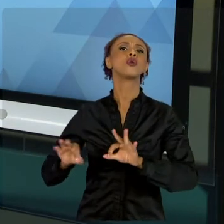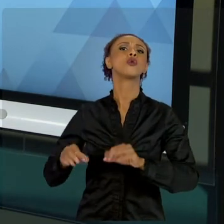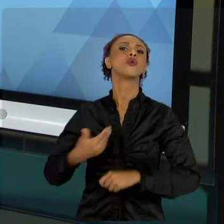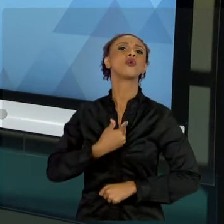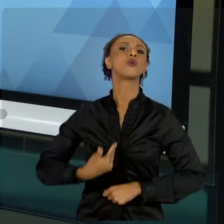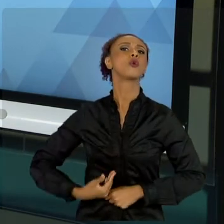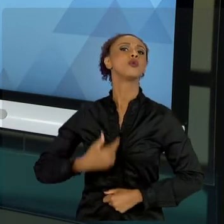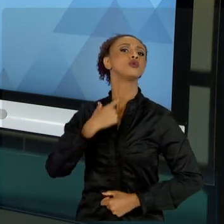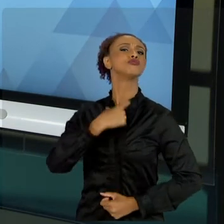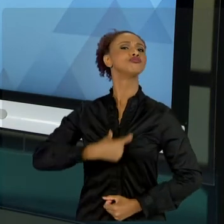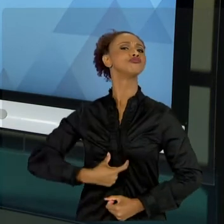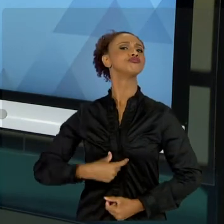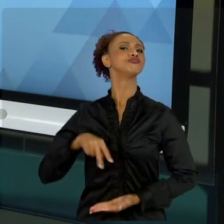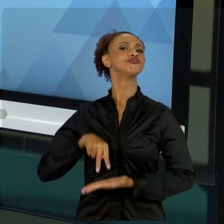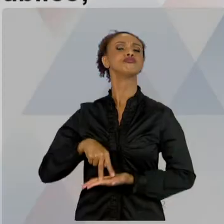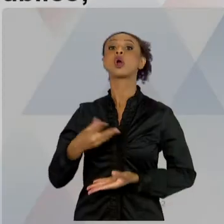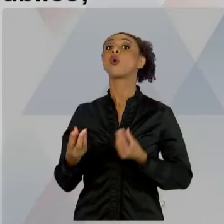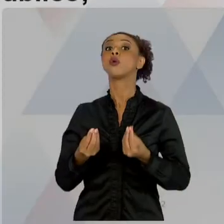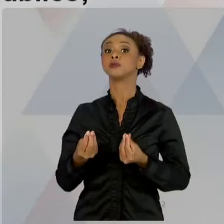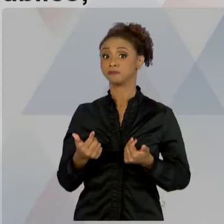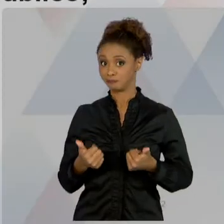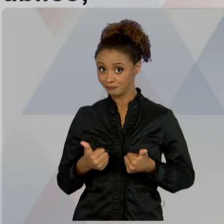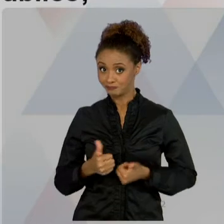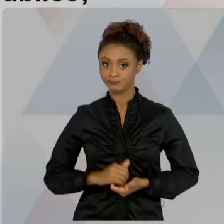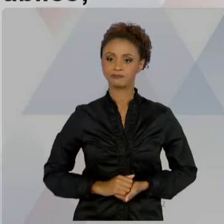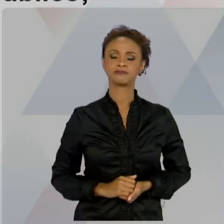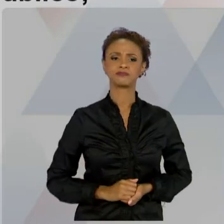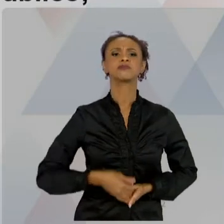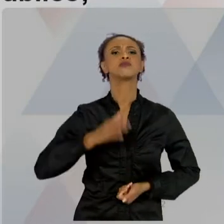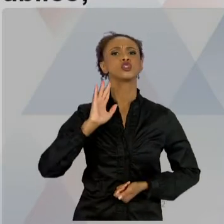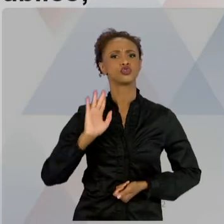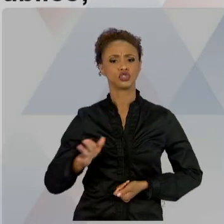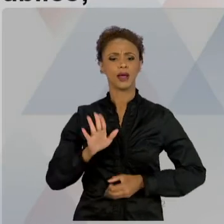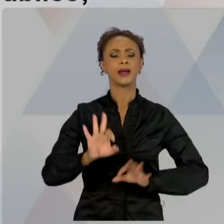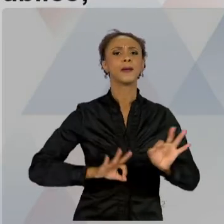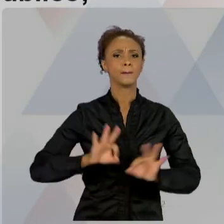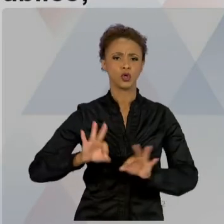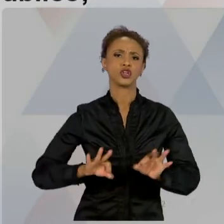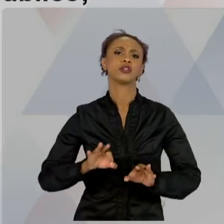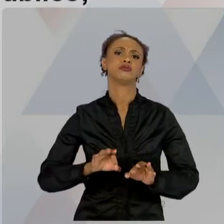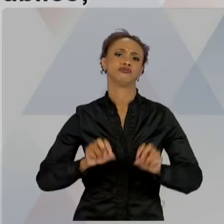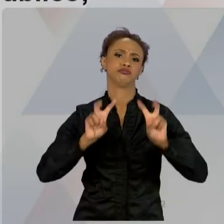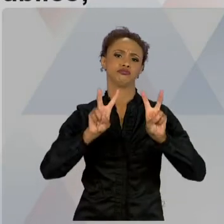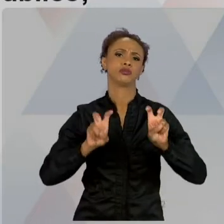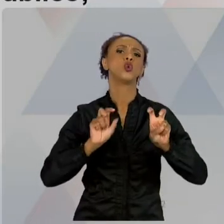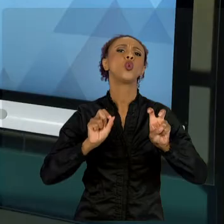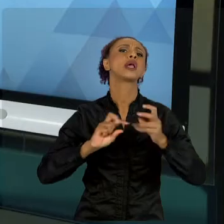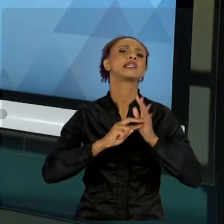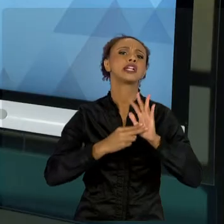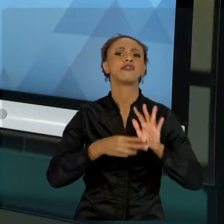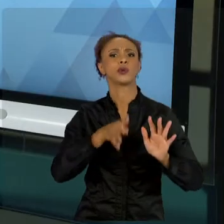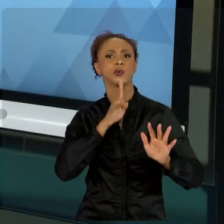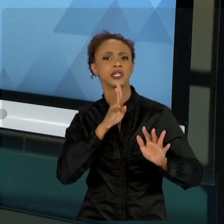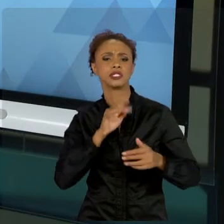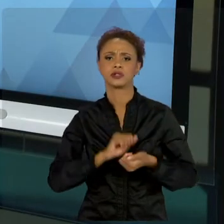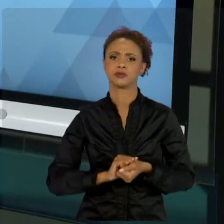O QUE É UM PROJETO. TEMPO LIMITADO, PRODUTO OU